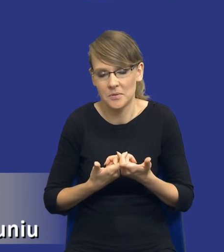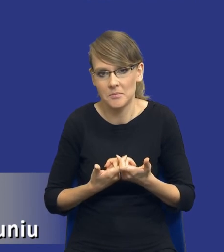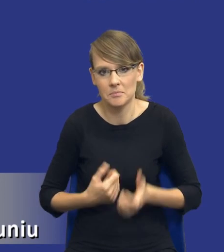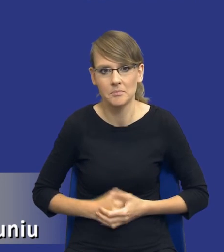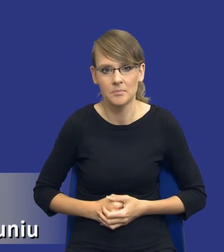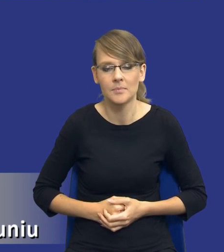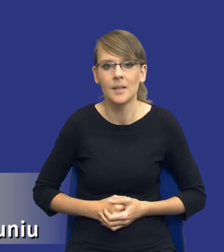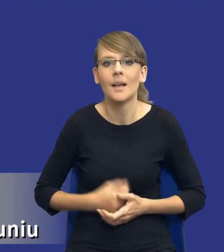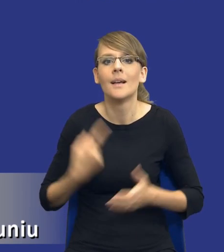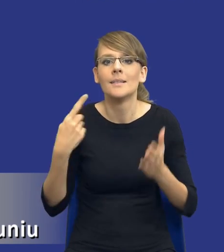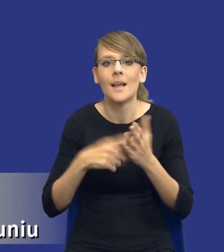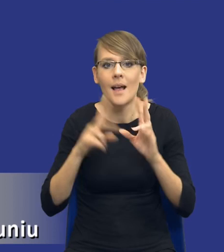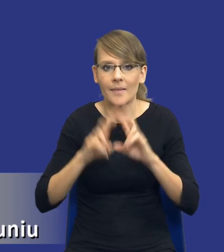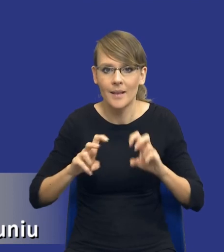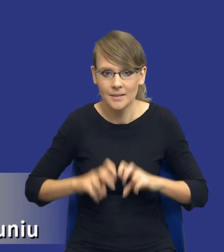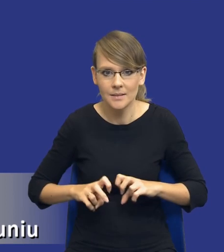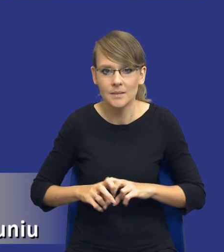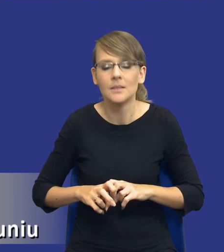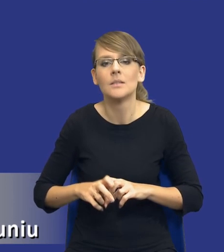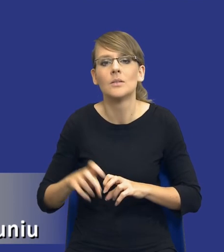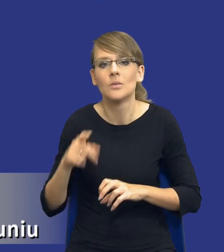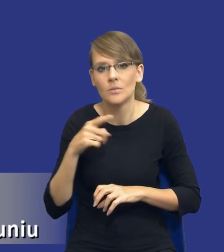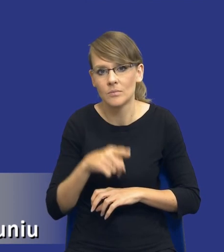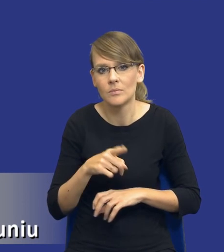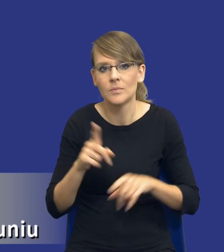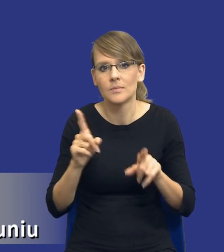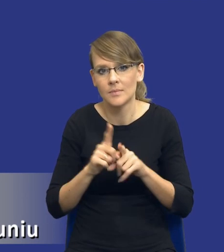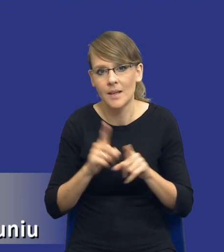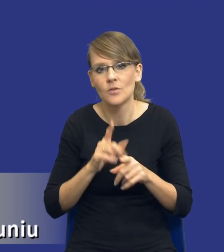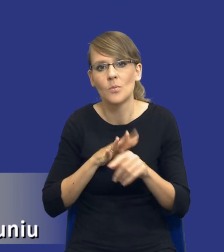Cel analizy oczywiście będzie nam również jakby determinował jej zakres, toteż musimy o tym,